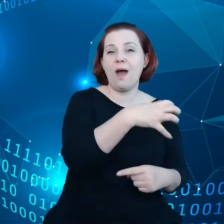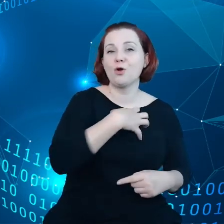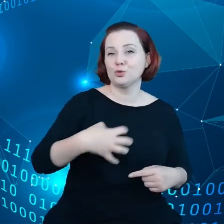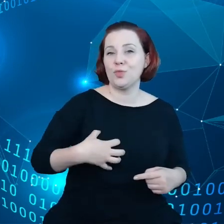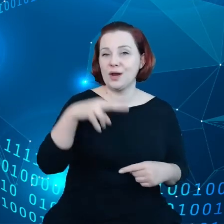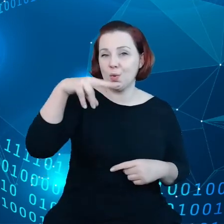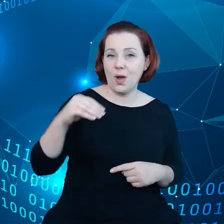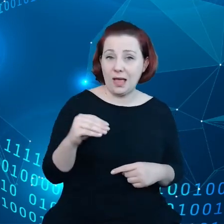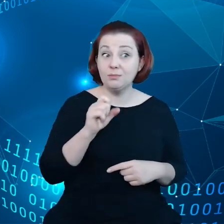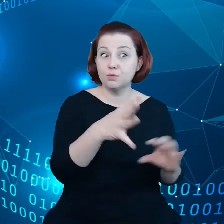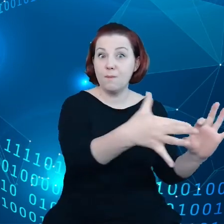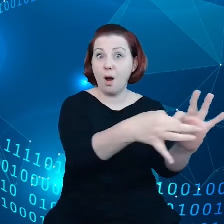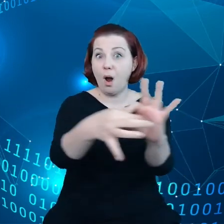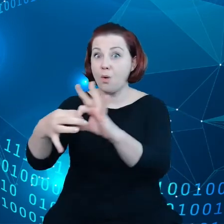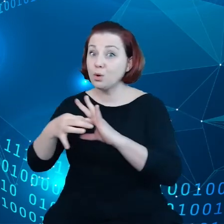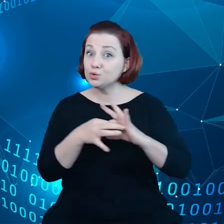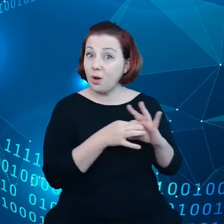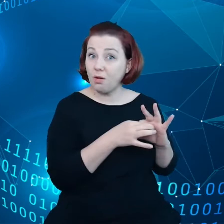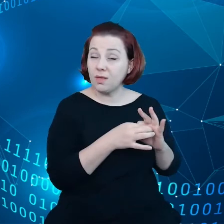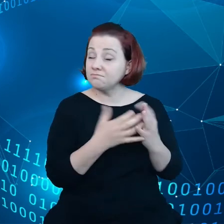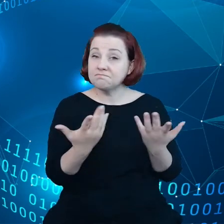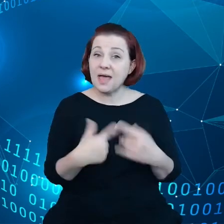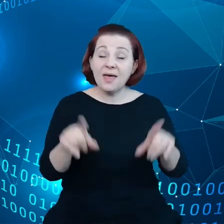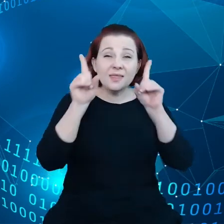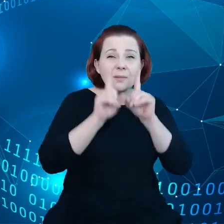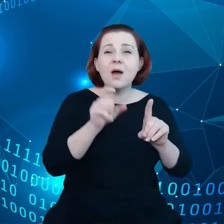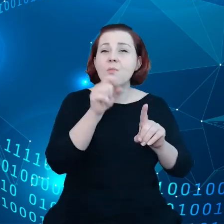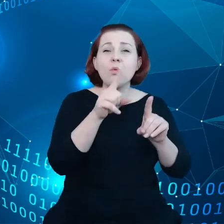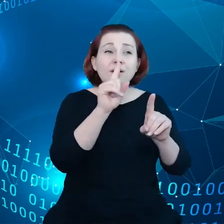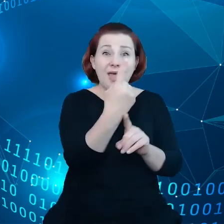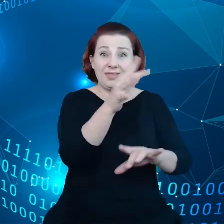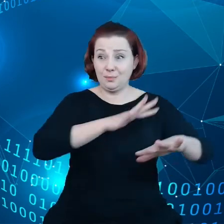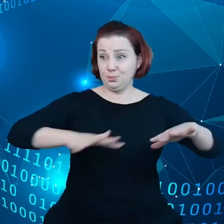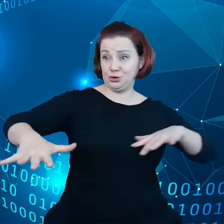ze sobą połączone, czyli tak naprawdę jest, tylko jedna przestrzeń danych.